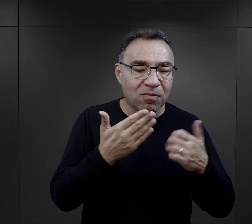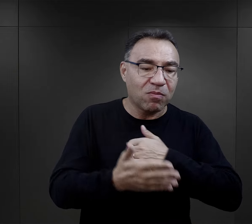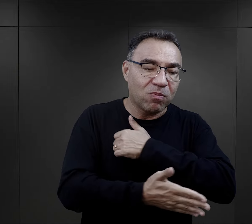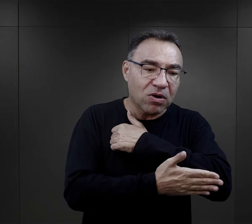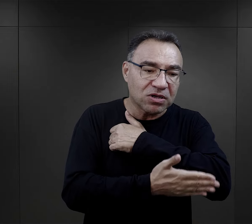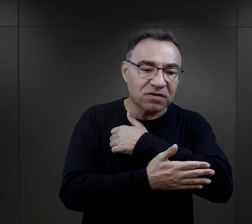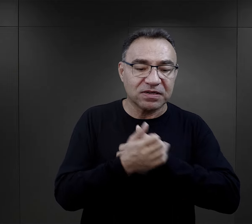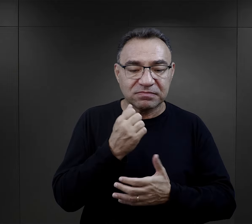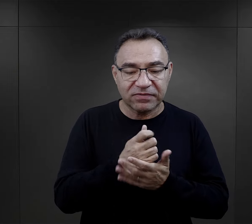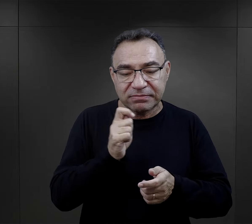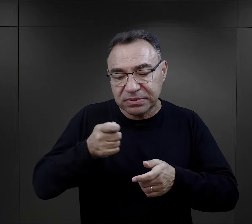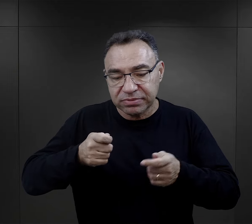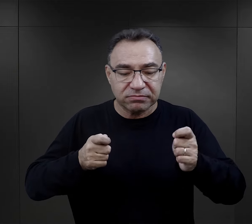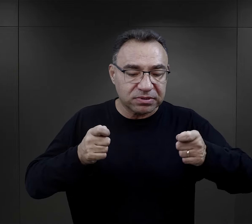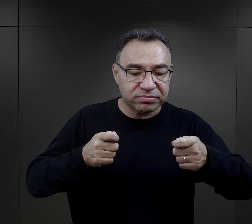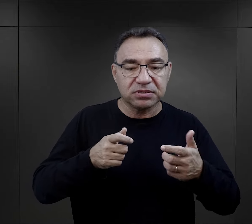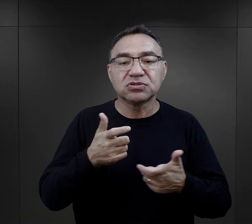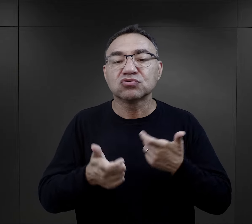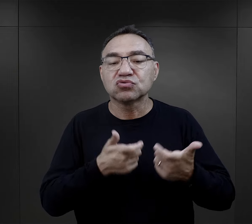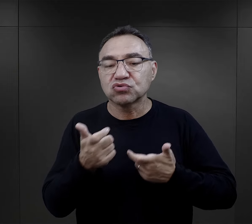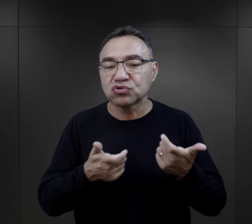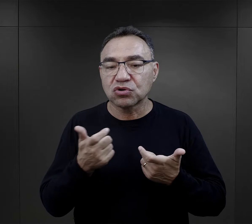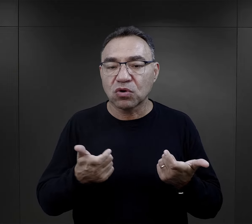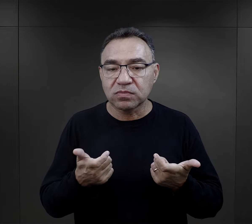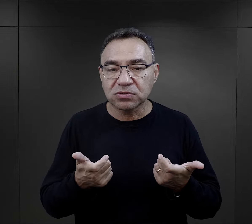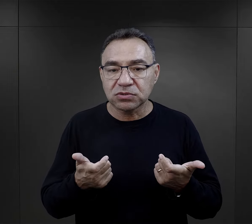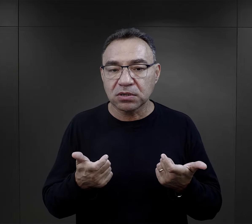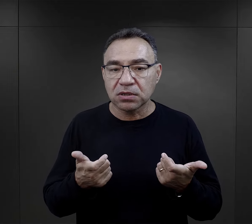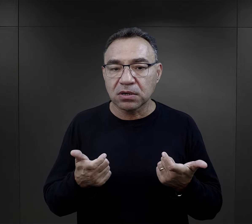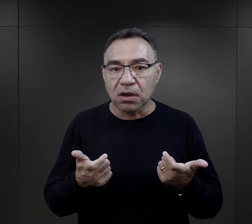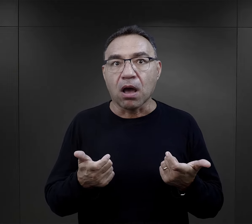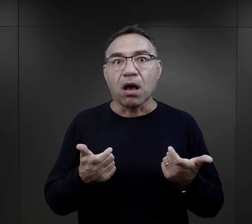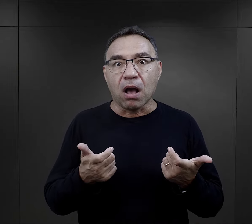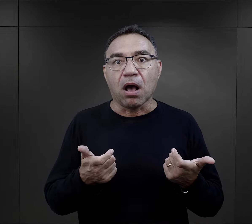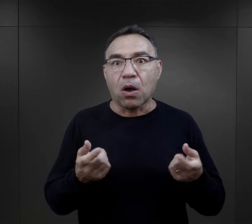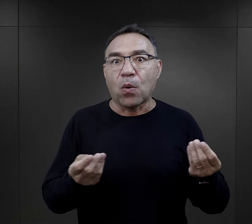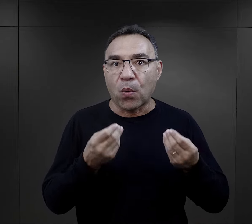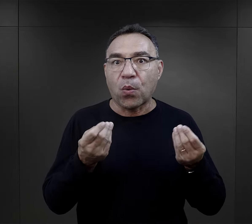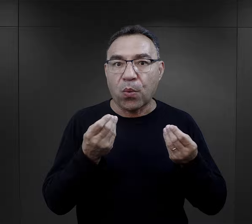i mniej więcej wiedział jak te podstawowe narzędzia stolarskie obsługiwać,